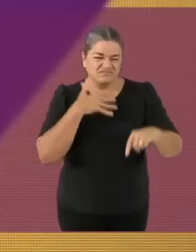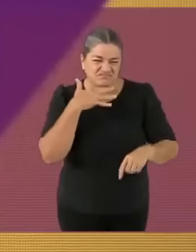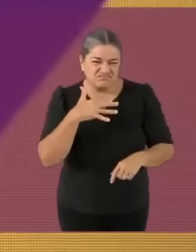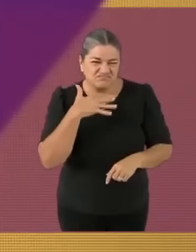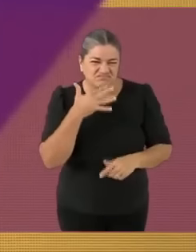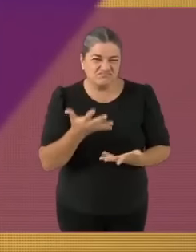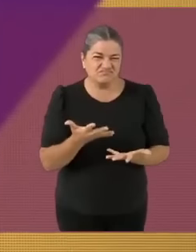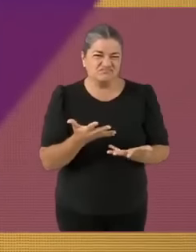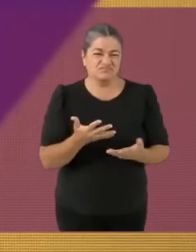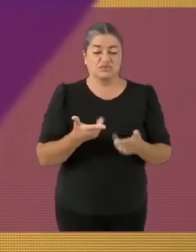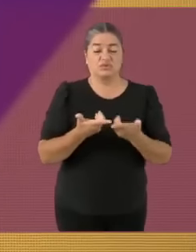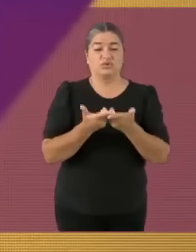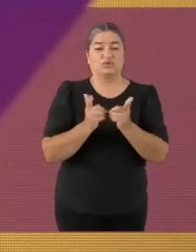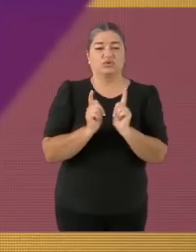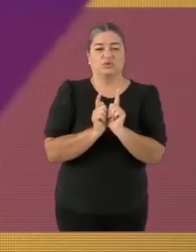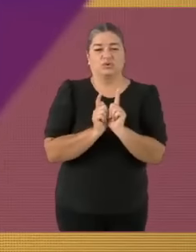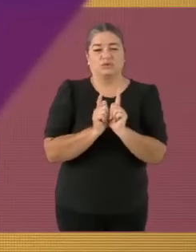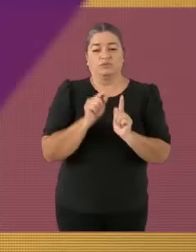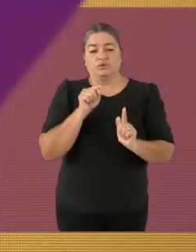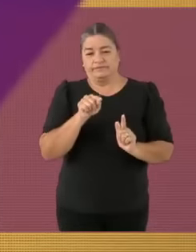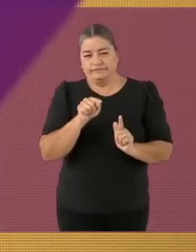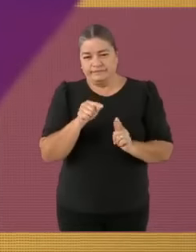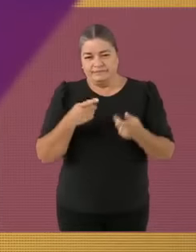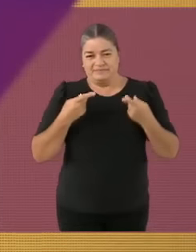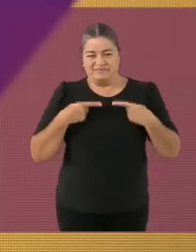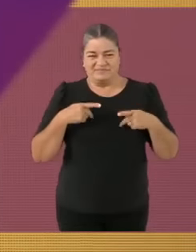Y sin más veamos cuáles son las reglas del debate